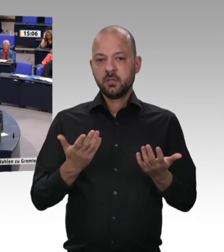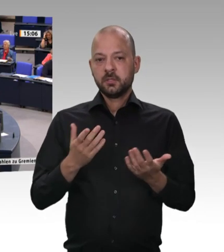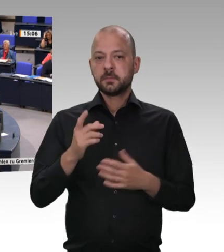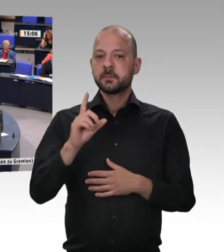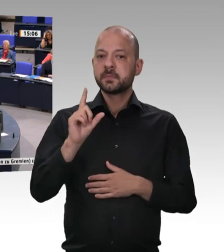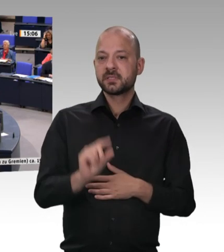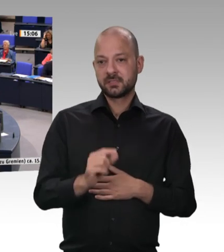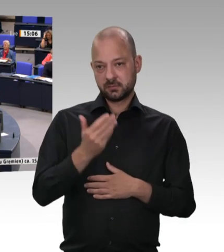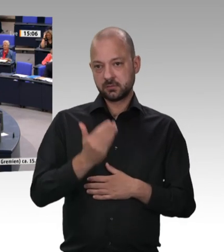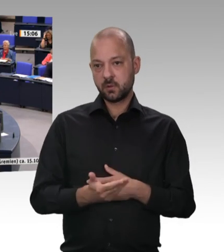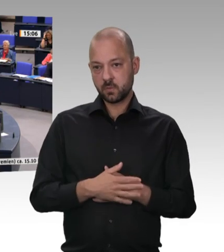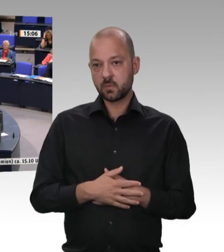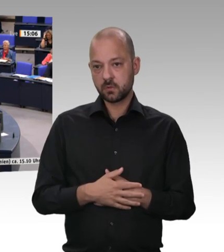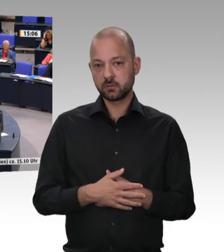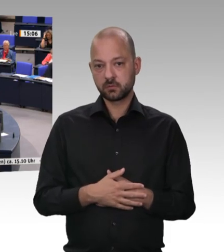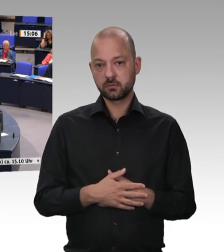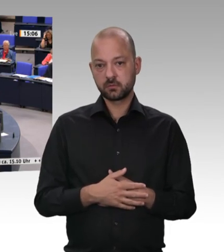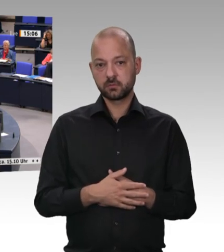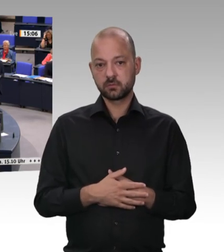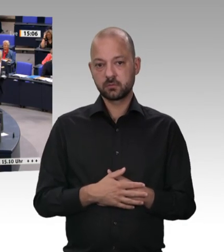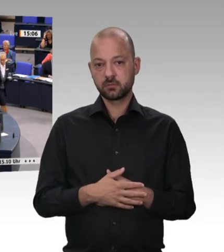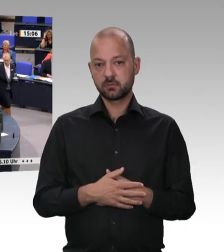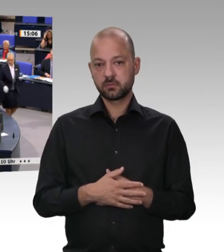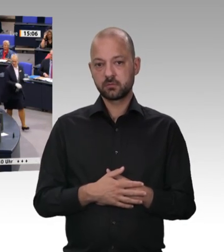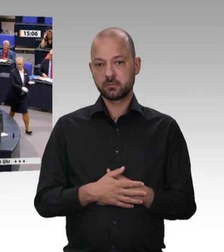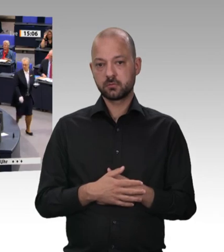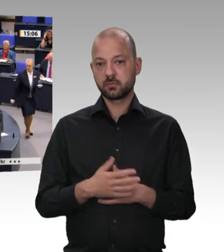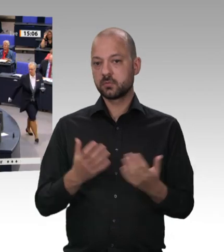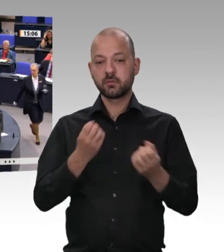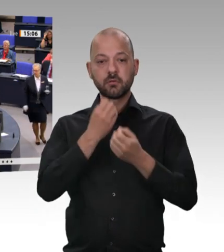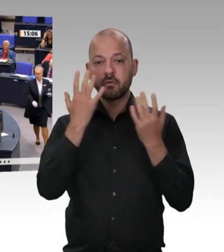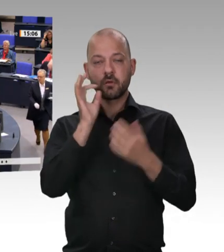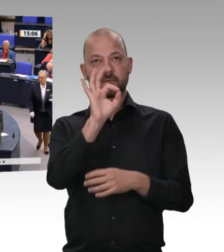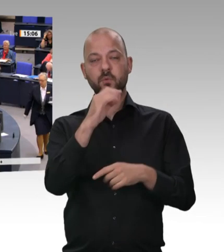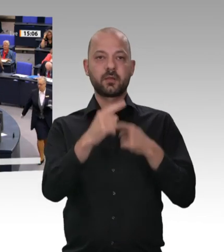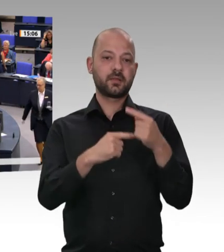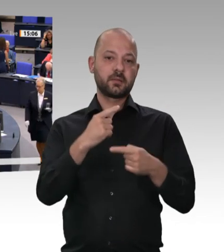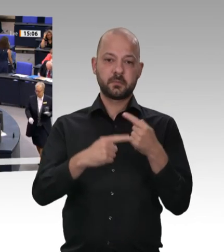CSUler bin ich sehr dafür –, dann werden Sie 13,50 Euro verlangen. Das ist mir doch völlig klar; darüber brauchen wir gar